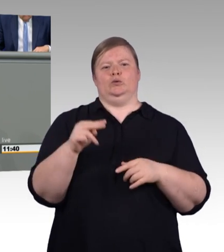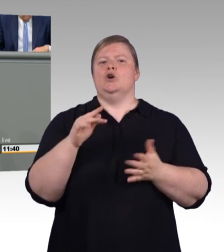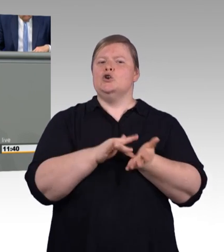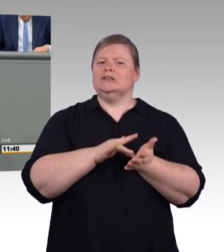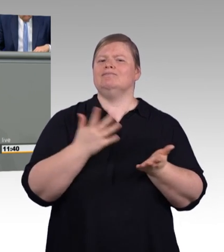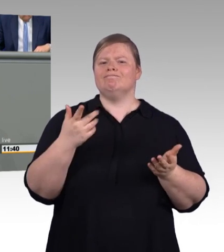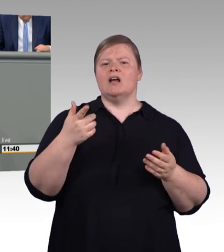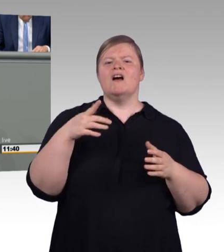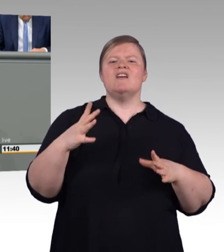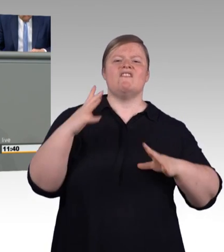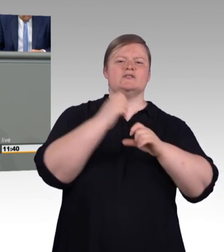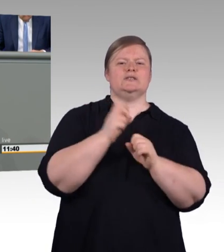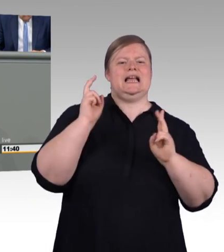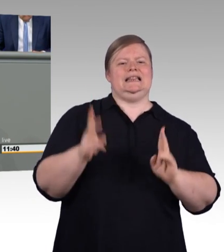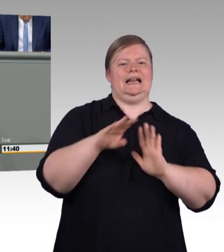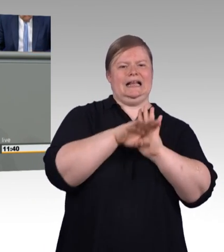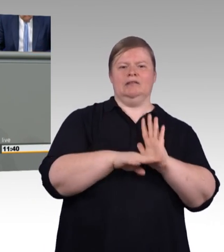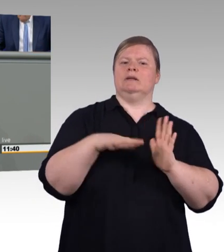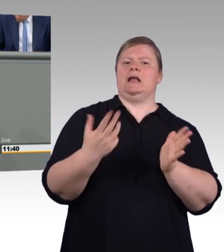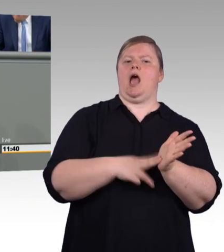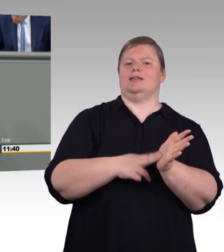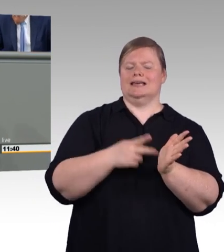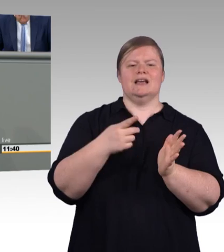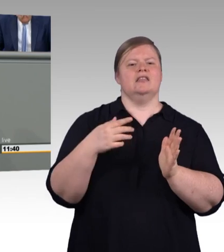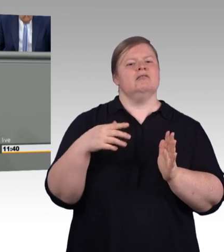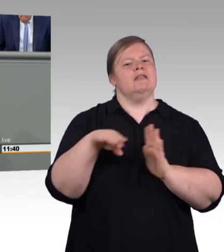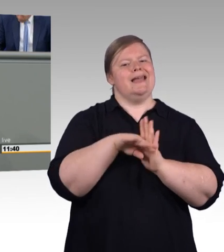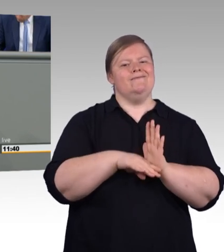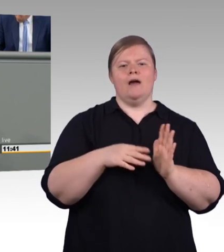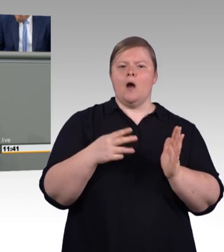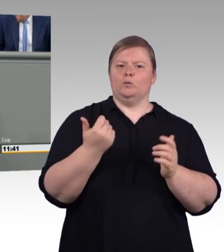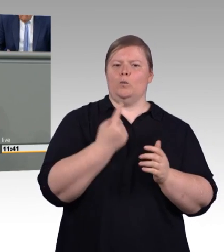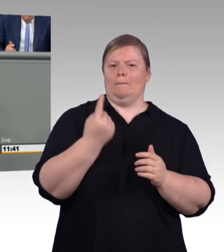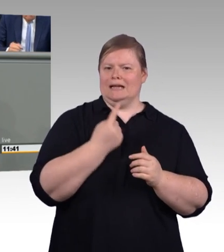neue Verwirrung geschafft und gestiftet und Parallelstrukturen geschaffen.